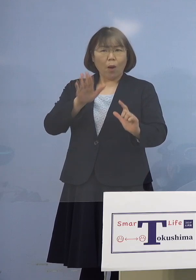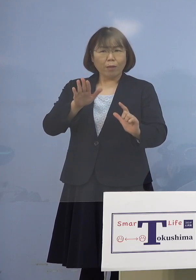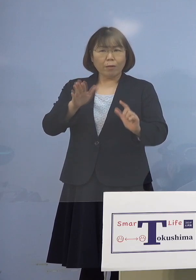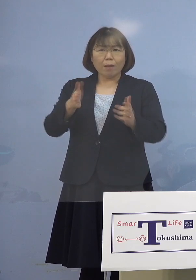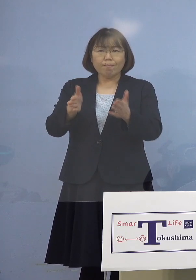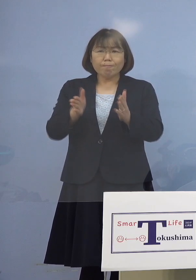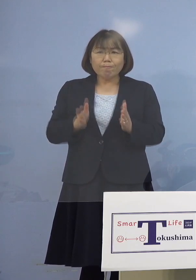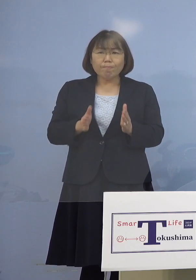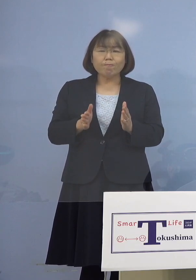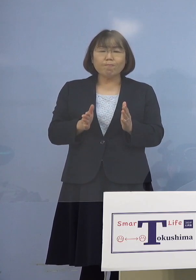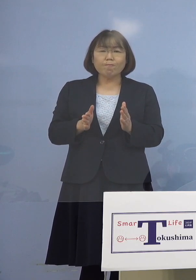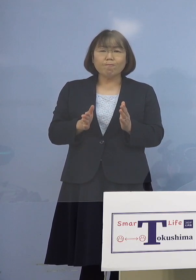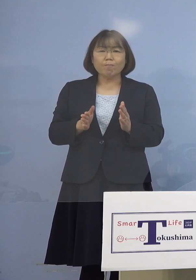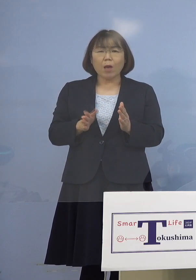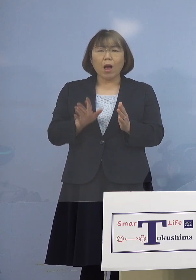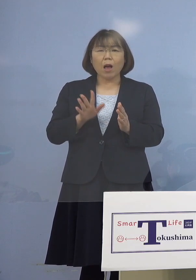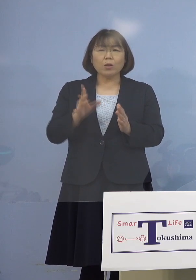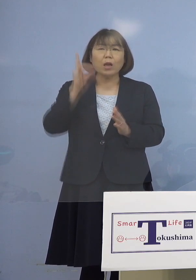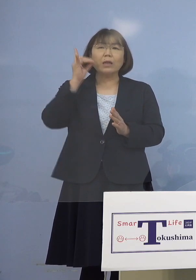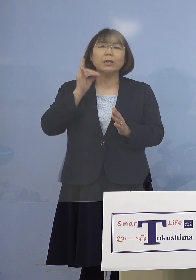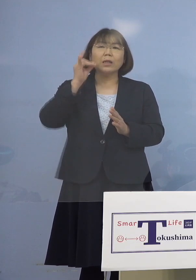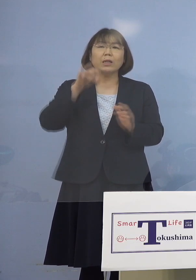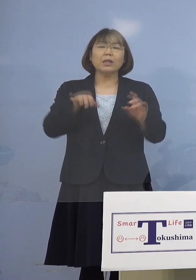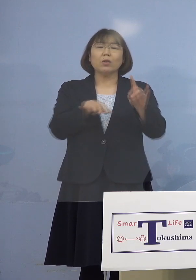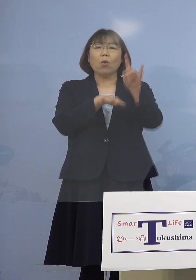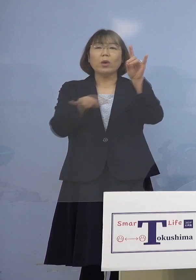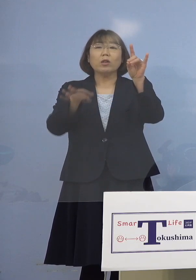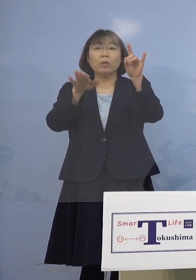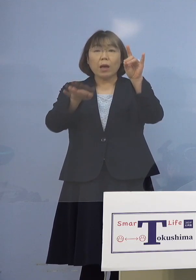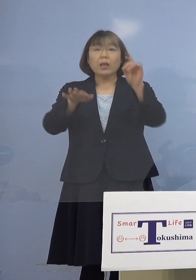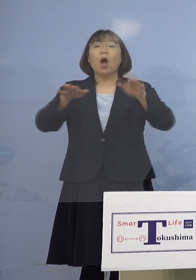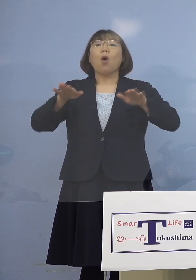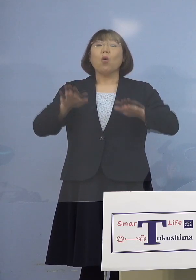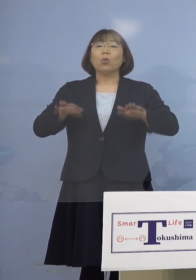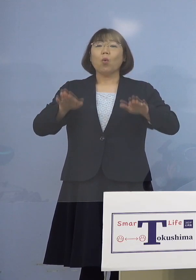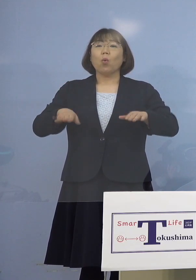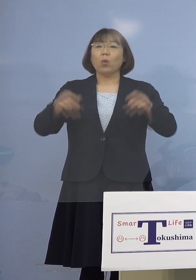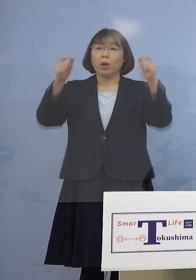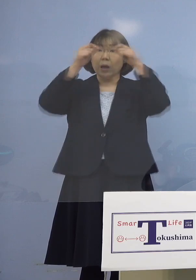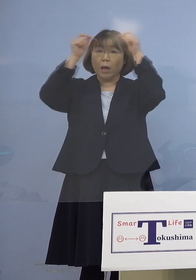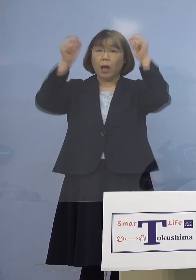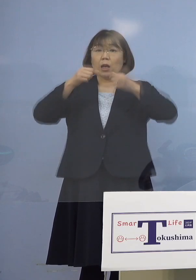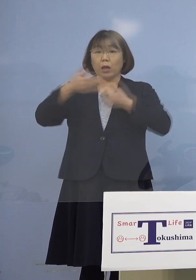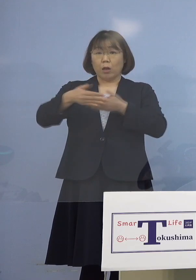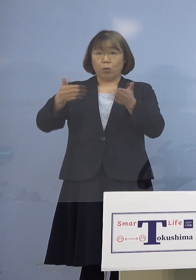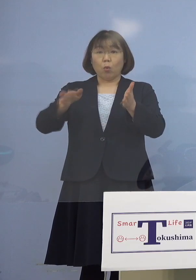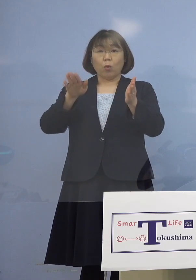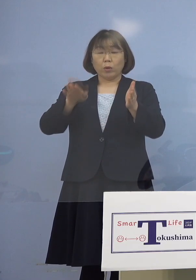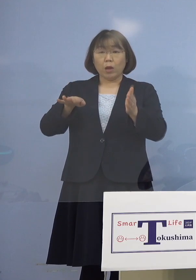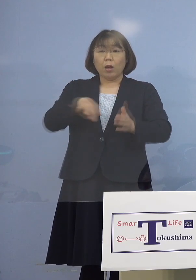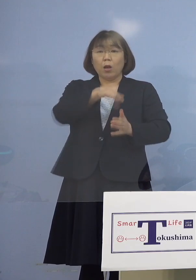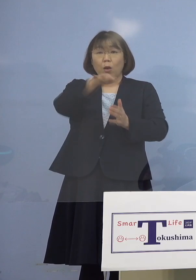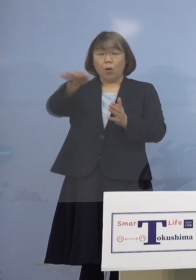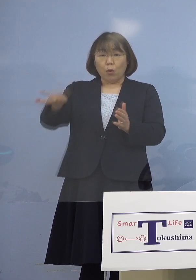かなりあった ギリギリの基準があったんですけれども 今回の場合は個室に入って やっていますのでその全員は捕捉して